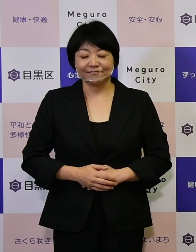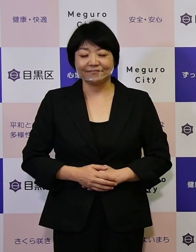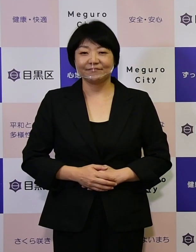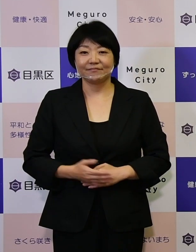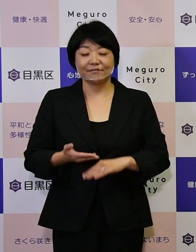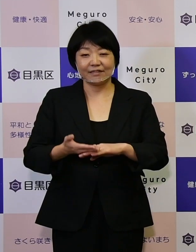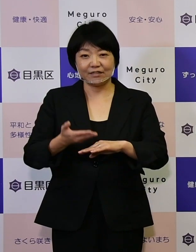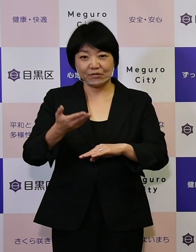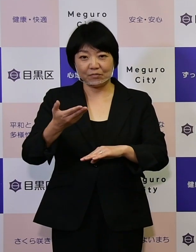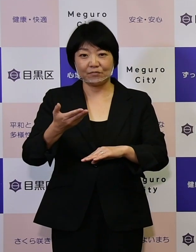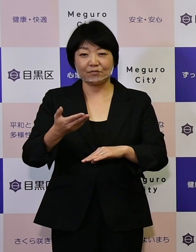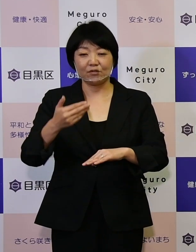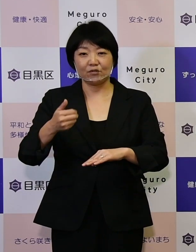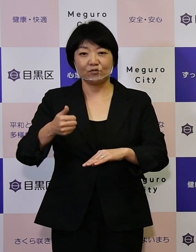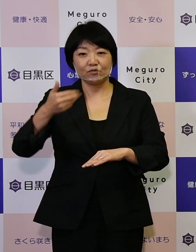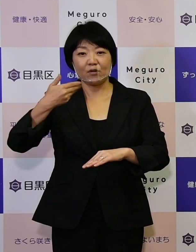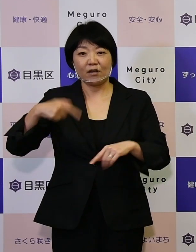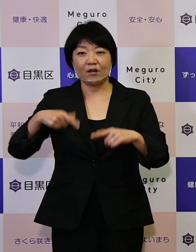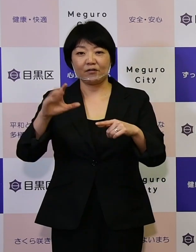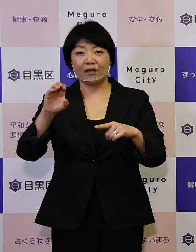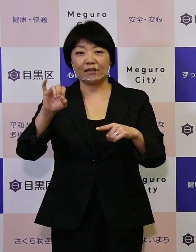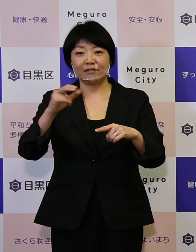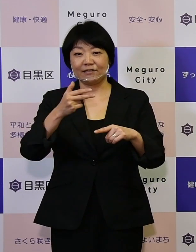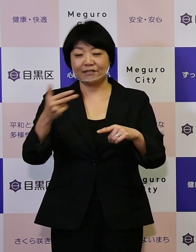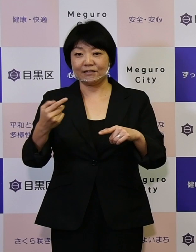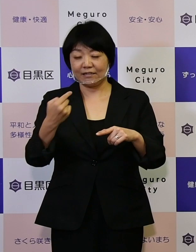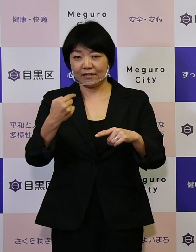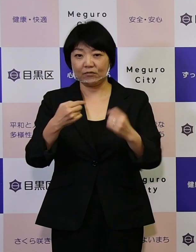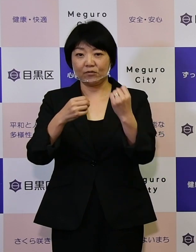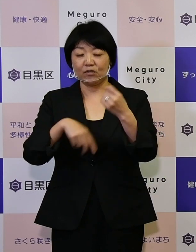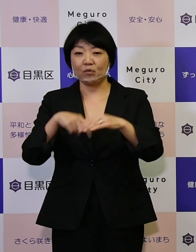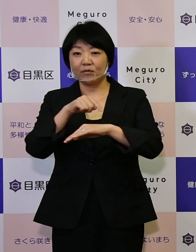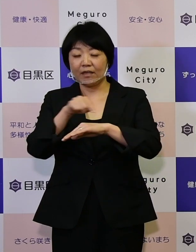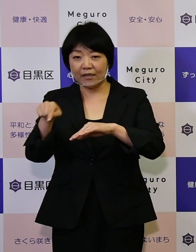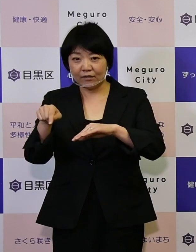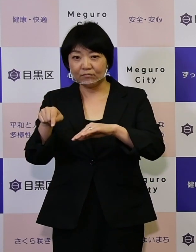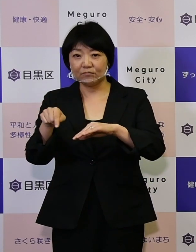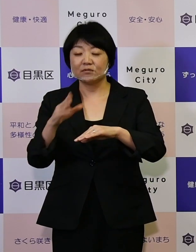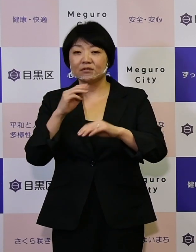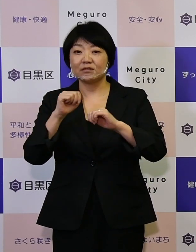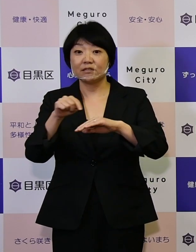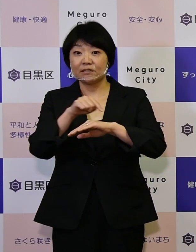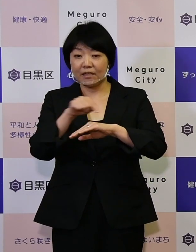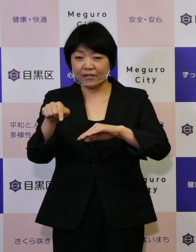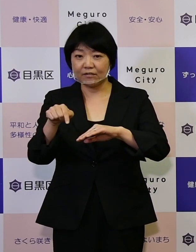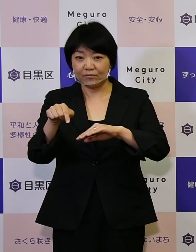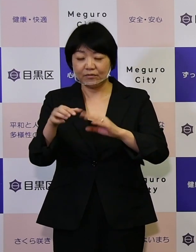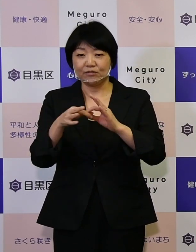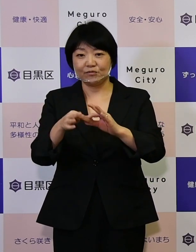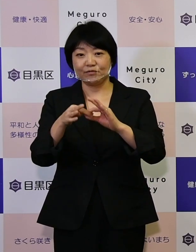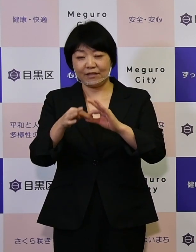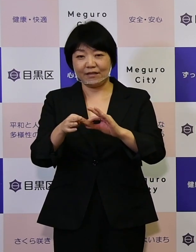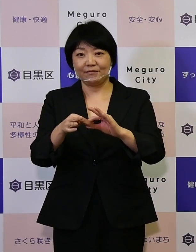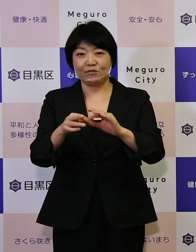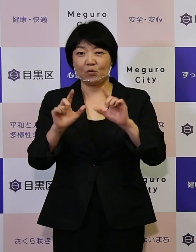以上区長青木英二からの基本計画 実施計画についてのお知らせです